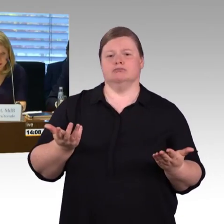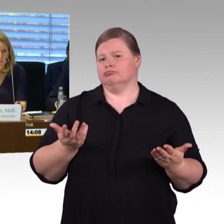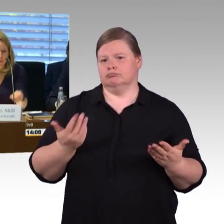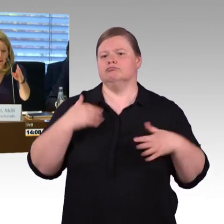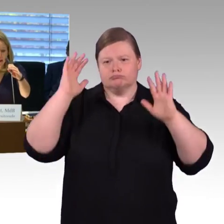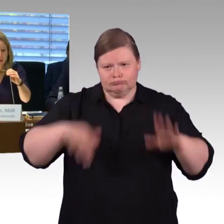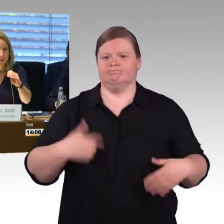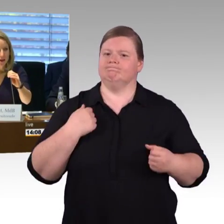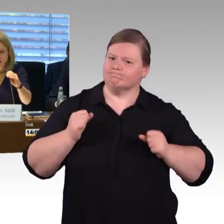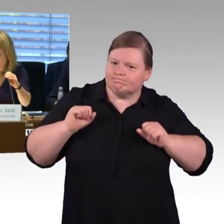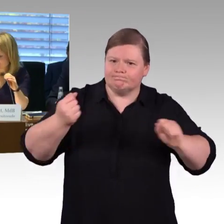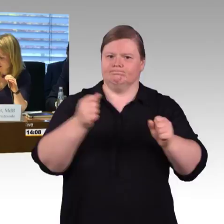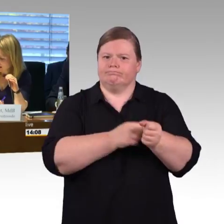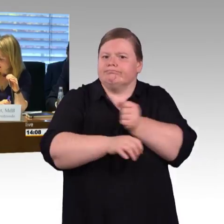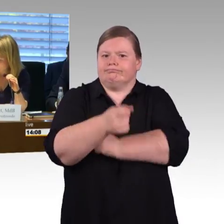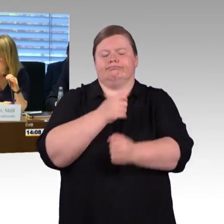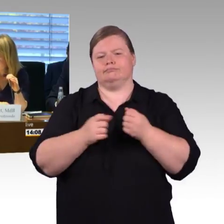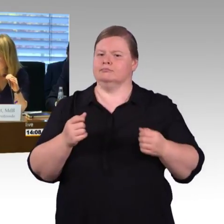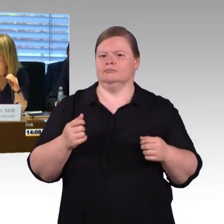(Rednerwechsel) Okay, dann bedanke ich mich bei Ihnen herzlich